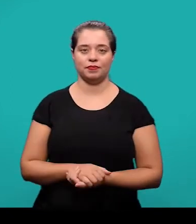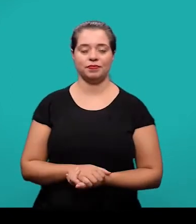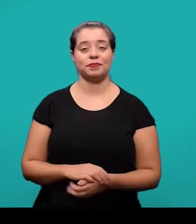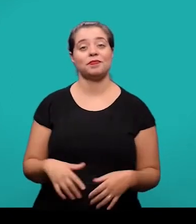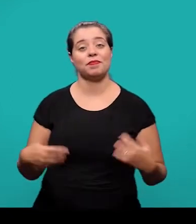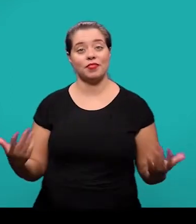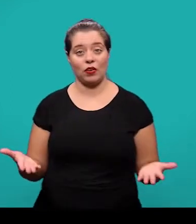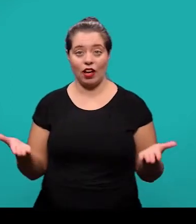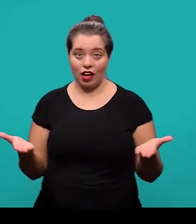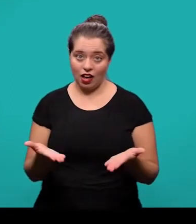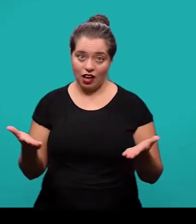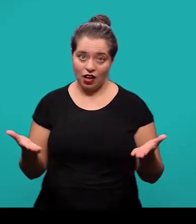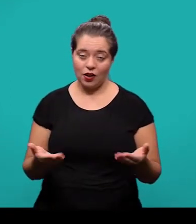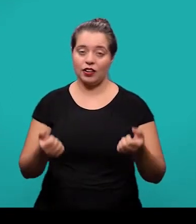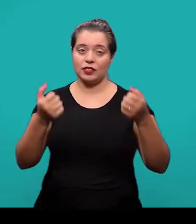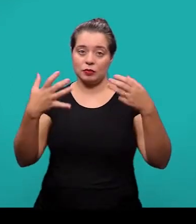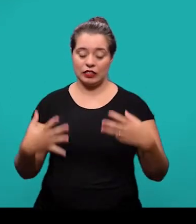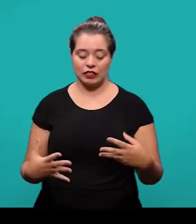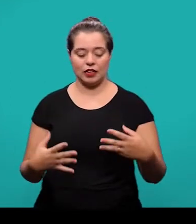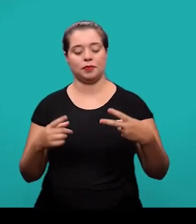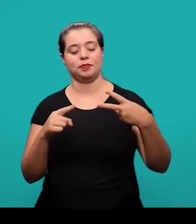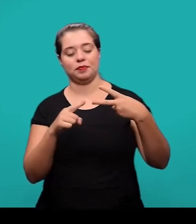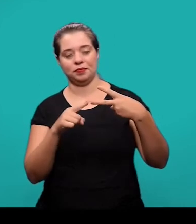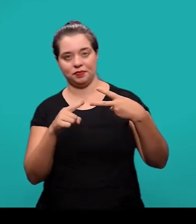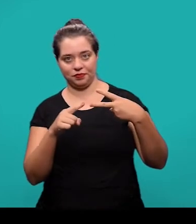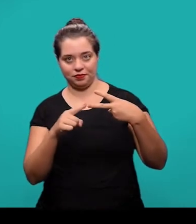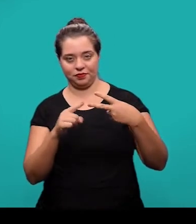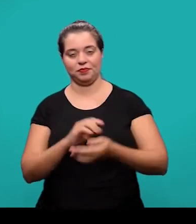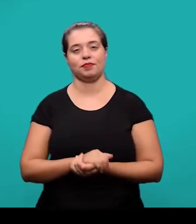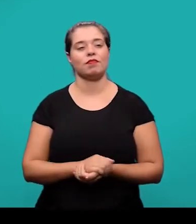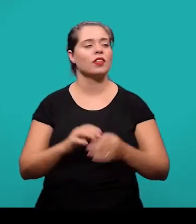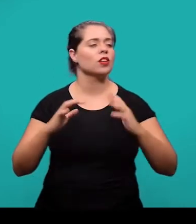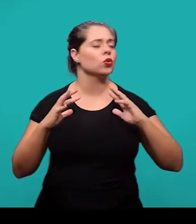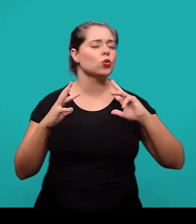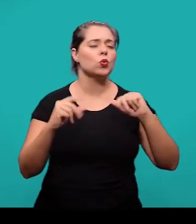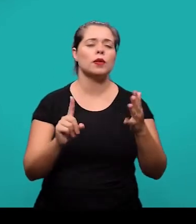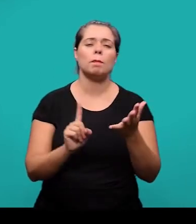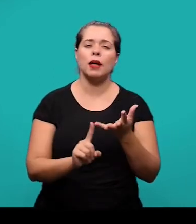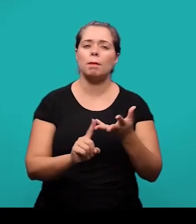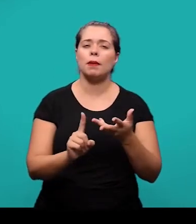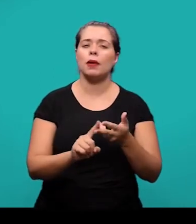Começando agora então a parte dos elementos textuais. T odos os elementos textuais são obrigatórios